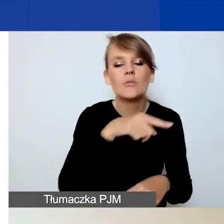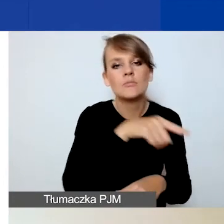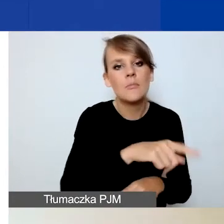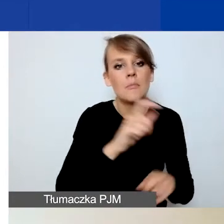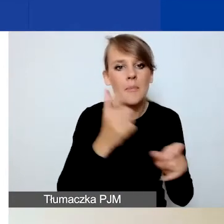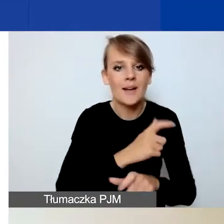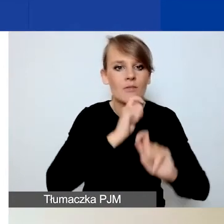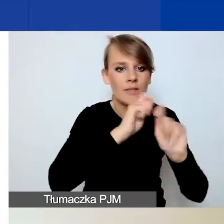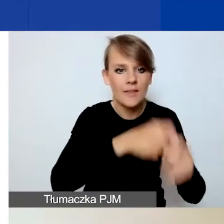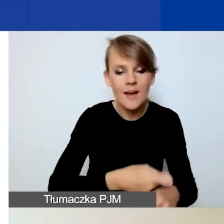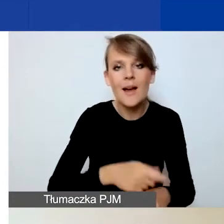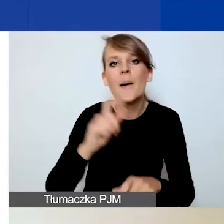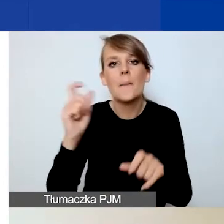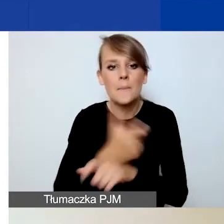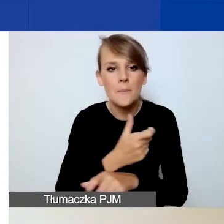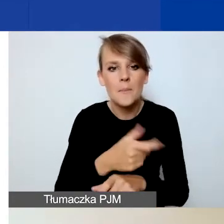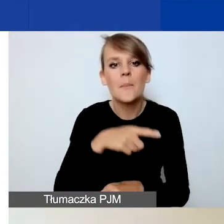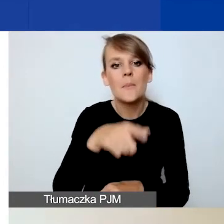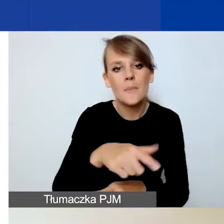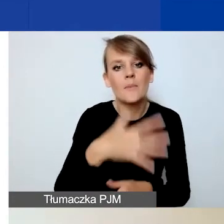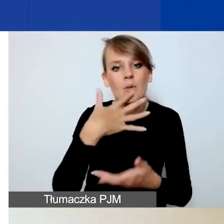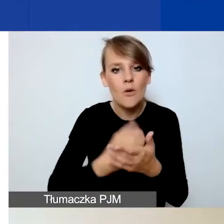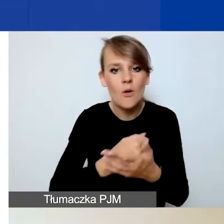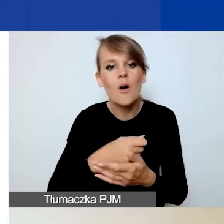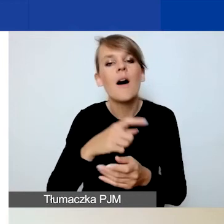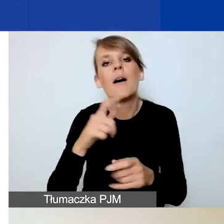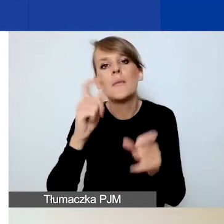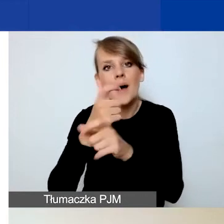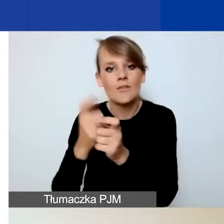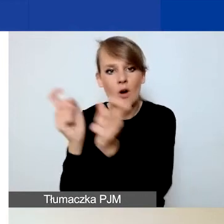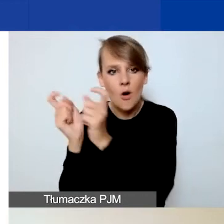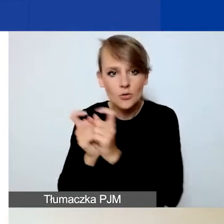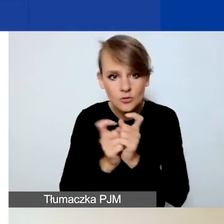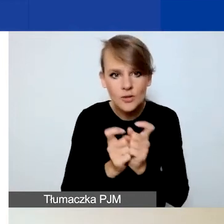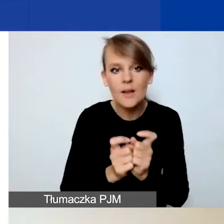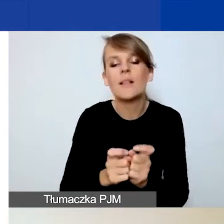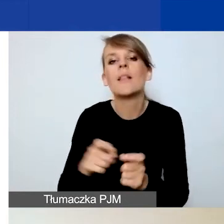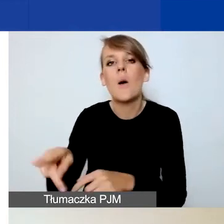z Państw-Beneficjentów bądź krajów ościennych, z Polski i może to też być organizacja międzynarodowa.